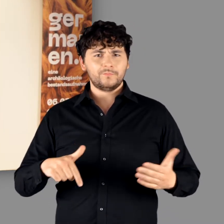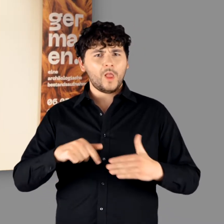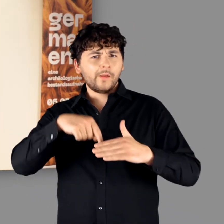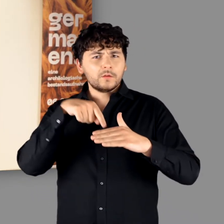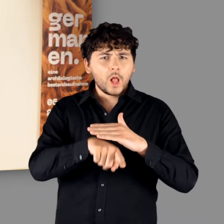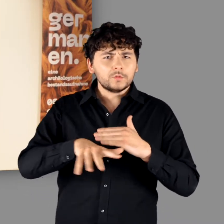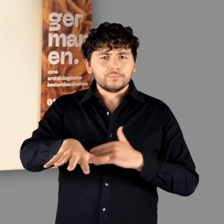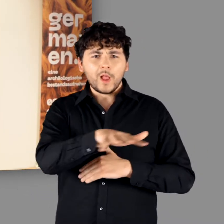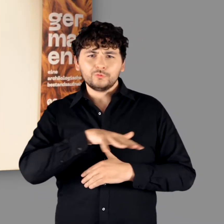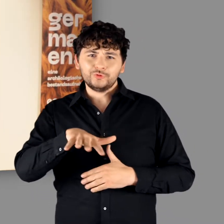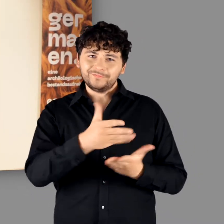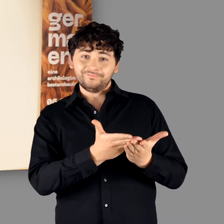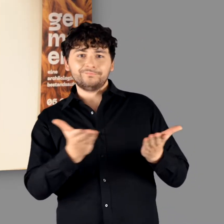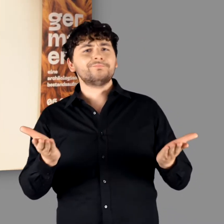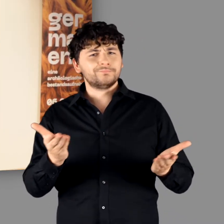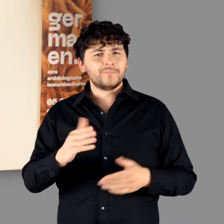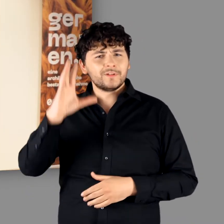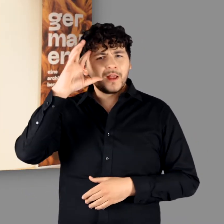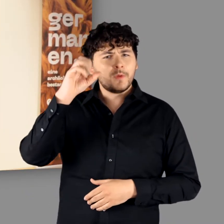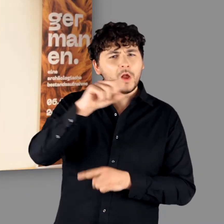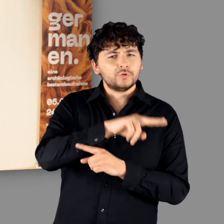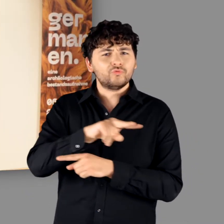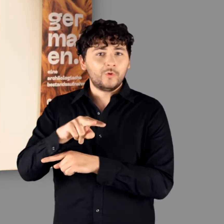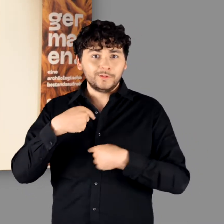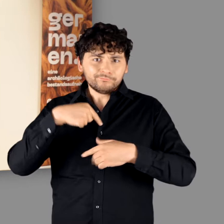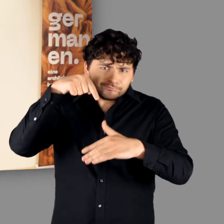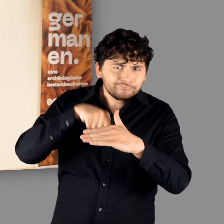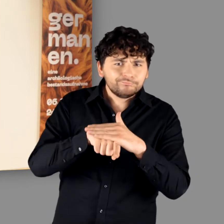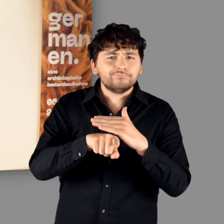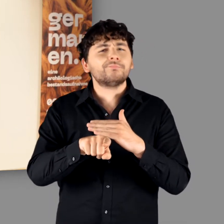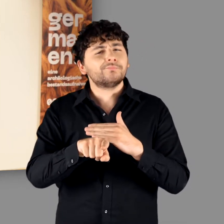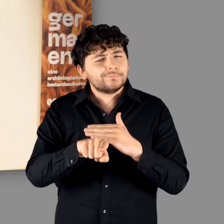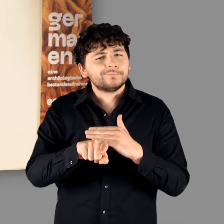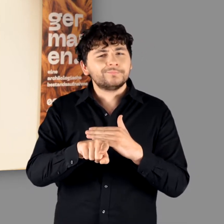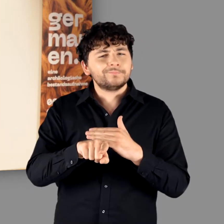Inzwischen bin ich im Eingangsbereich zu unserer Germanenausstellung angekommen.